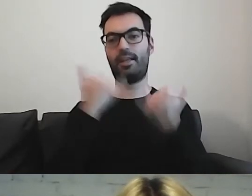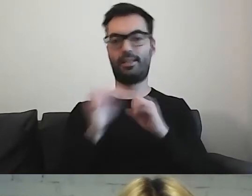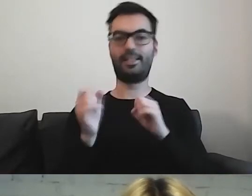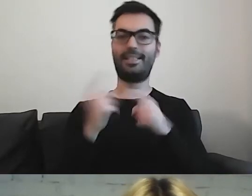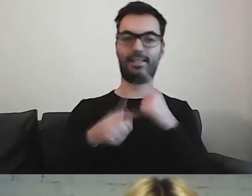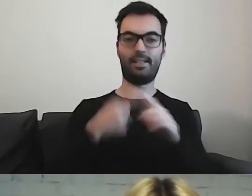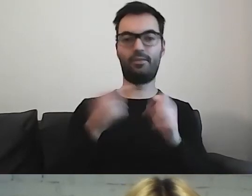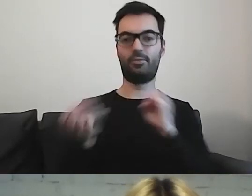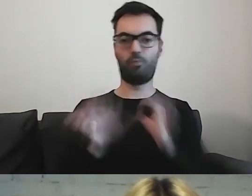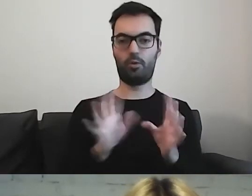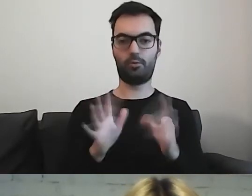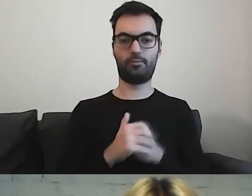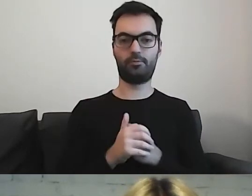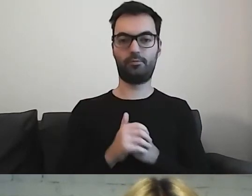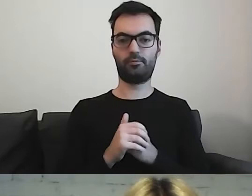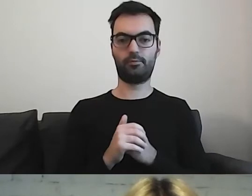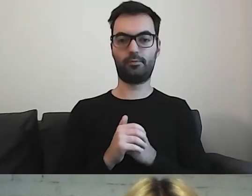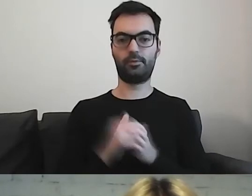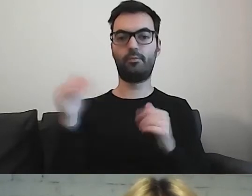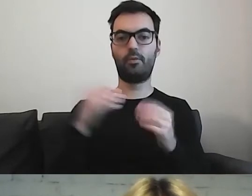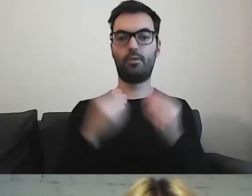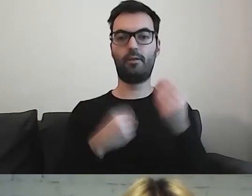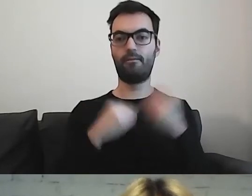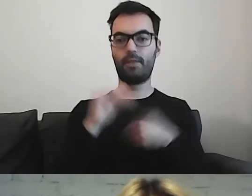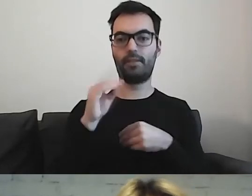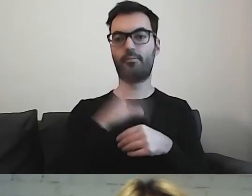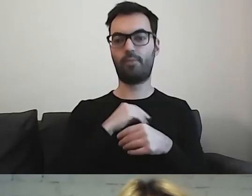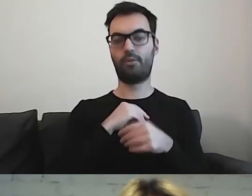Może więcej można by było przemycić.